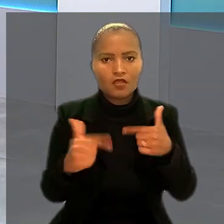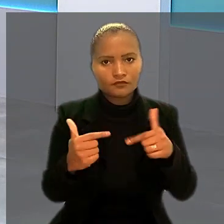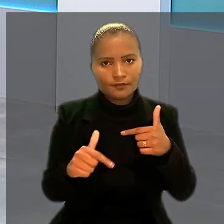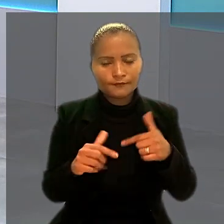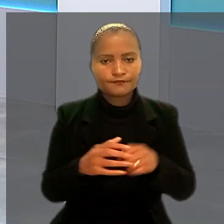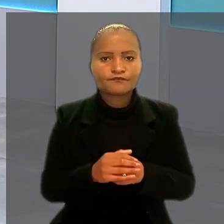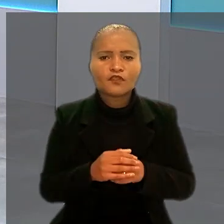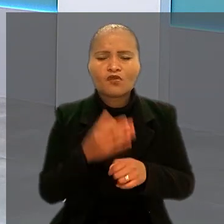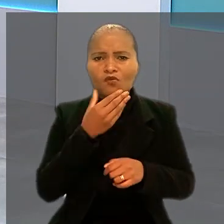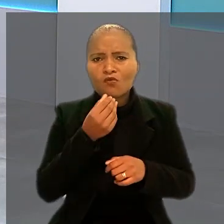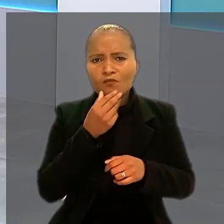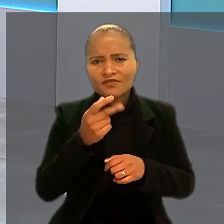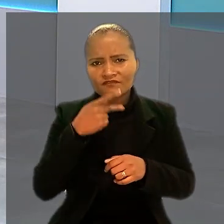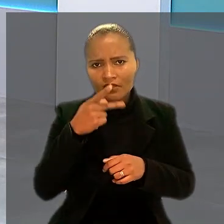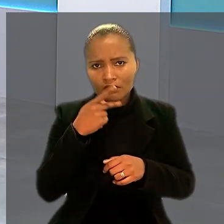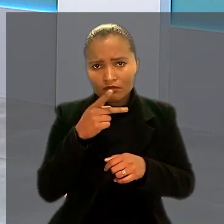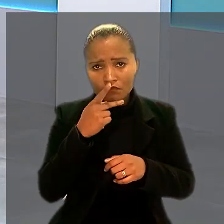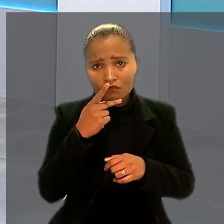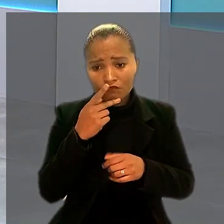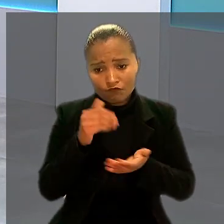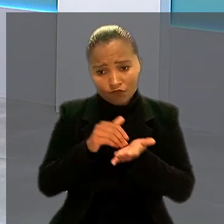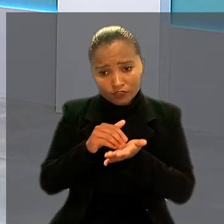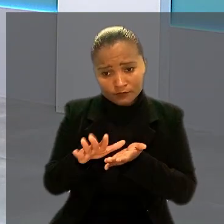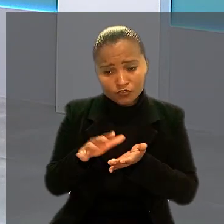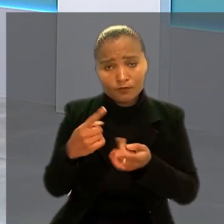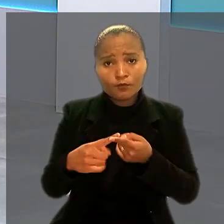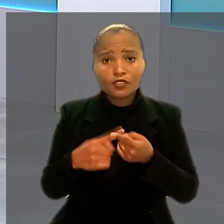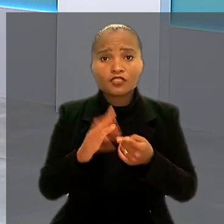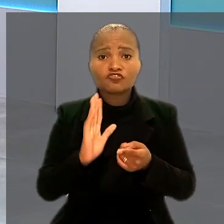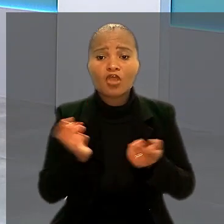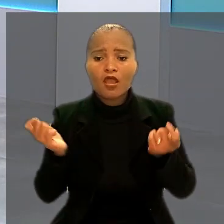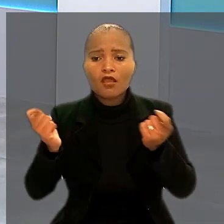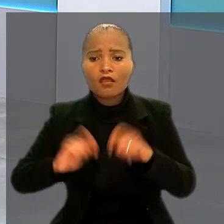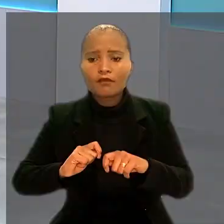Ele argumentou no processo que foi demitido porque já estava apto a se aposentar.